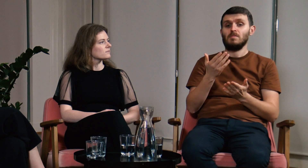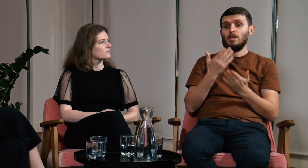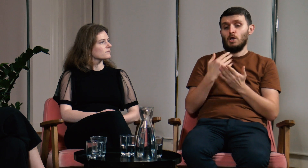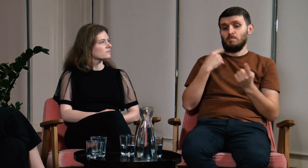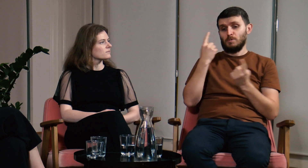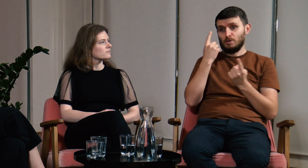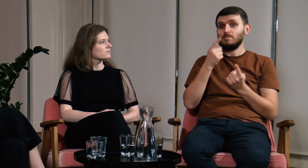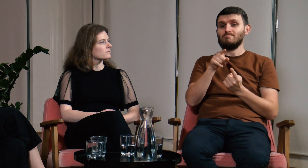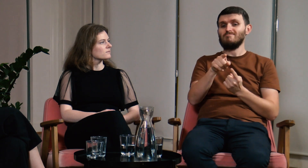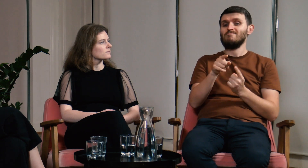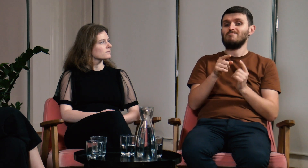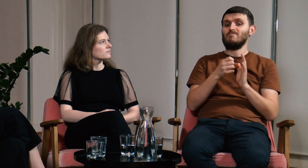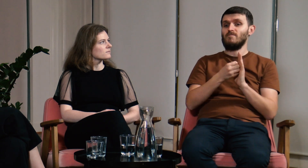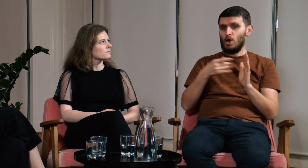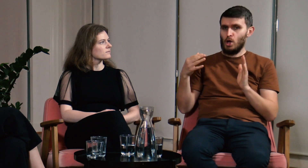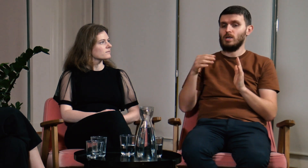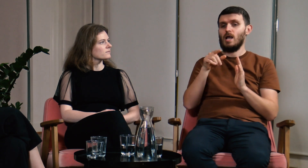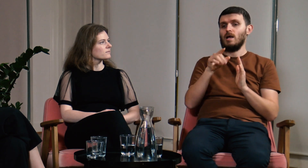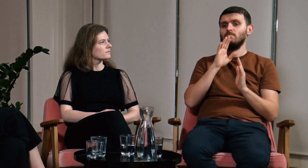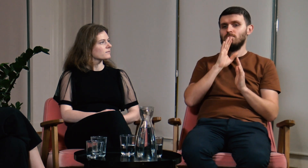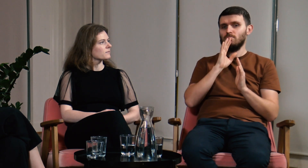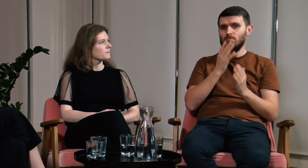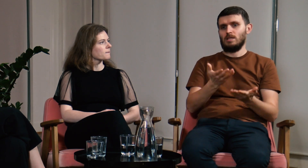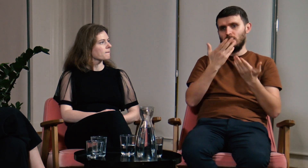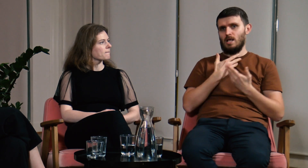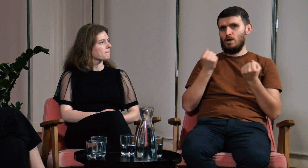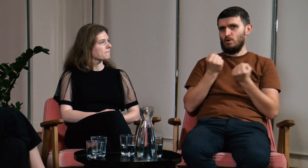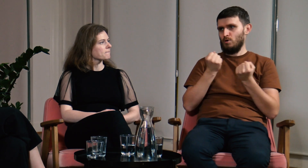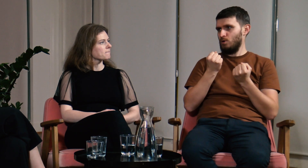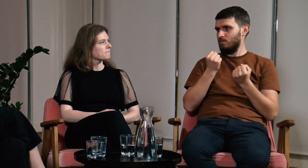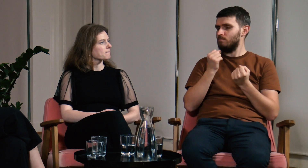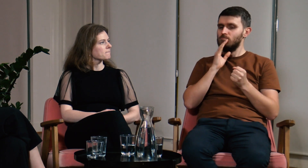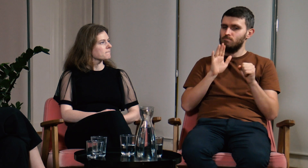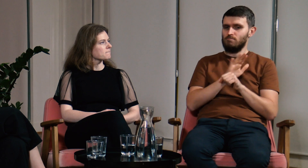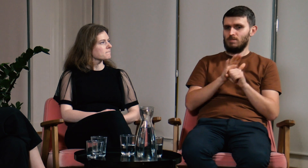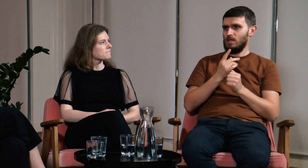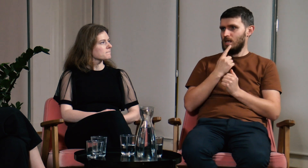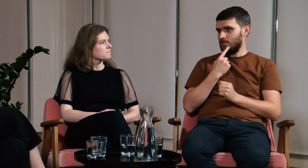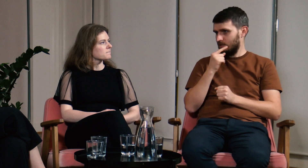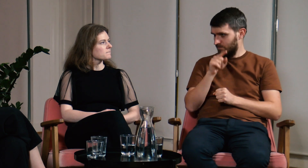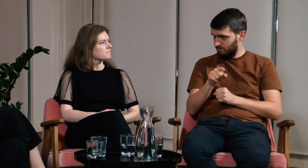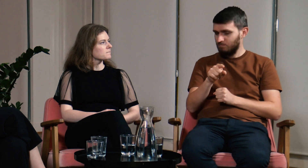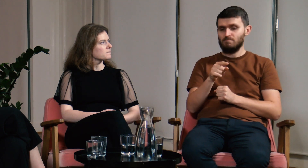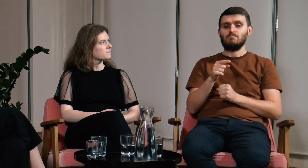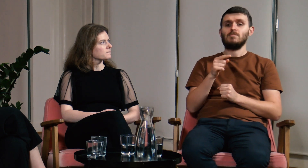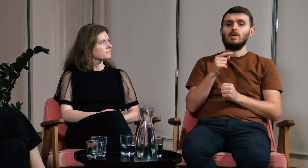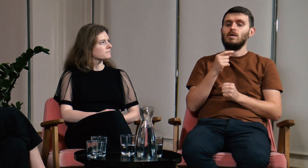Myślę, że dzięki filologii nadrobiłem braki z teorii języka, dużo mi to dało.